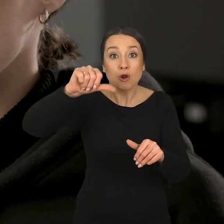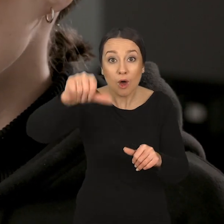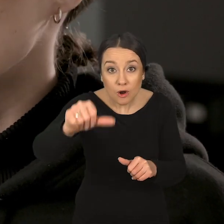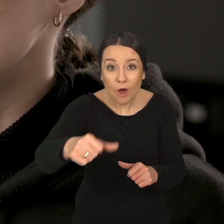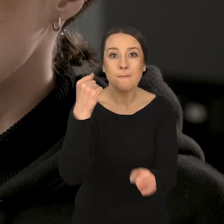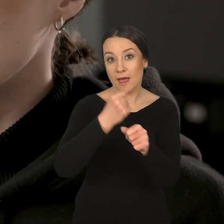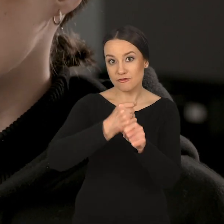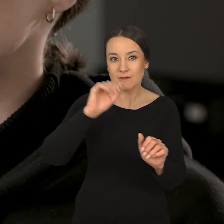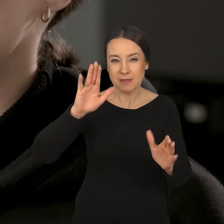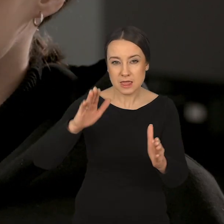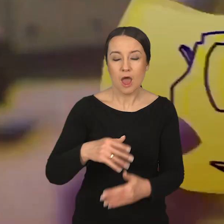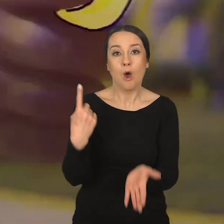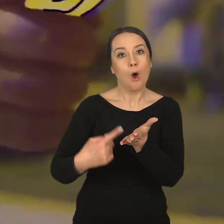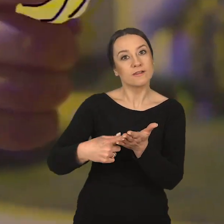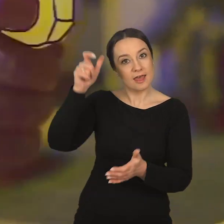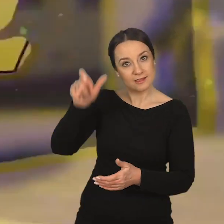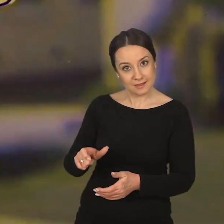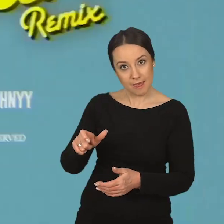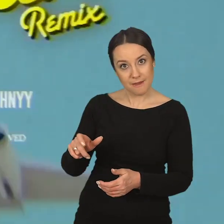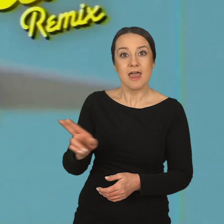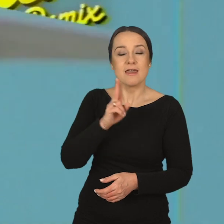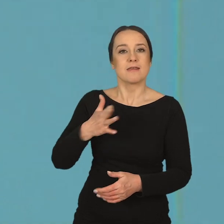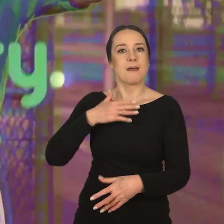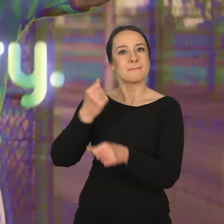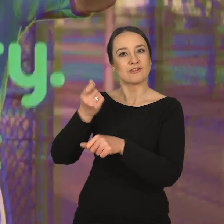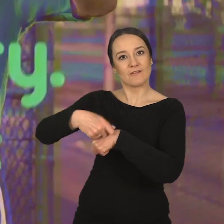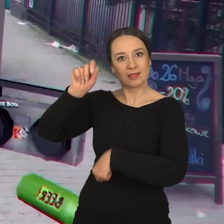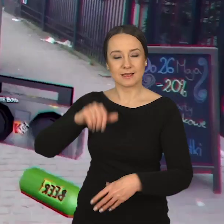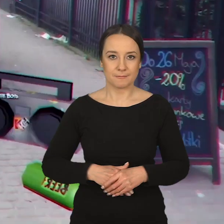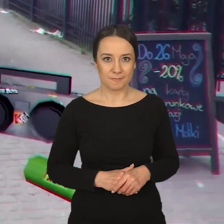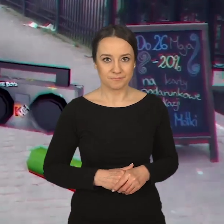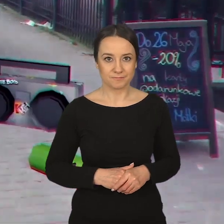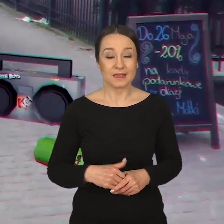Z każdym kolejnym rokiem tych pracowni zostaje coraz mniej, aż do ostatniego semestru, kiedy mamy pracownię dyplomową.